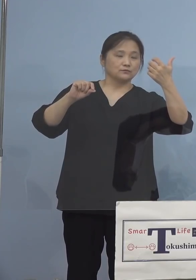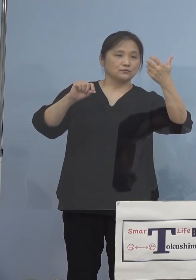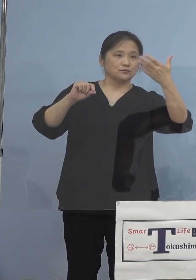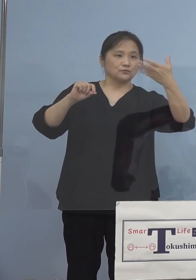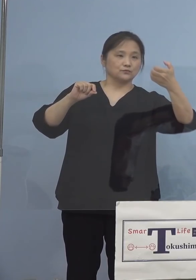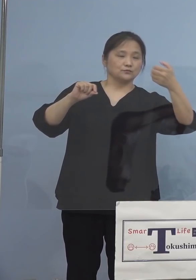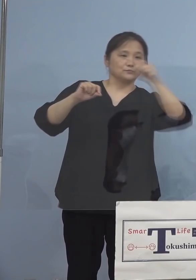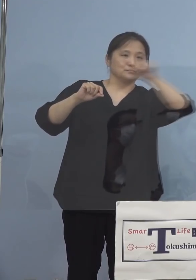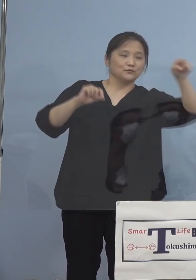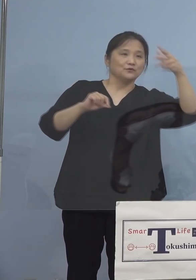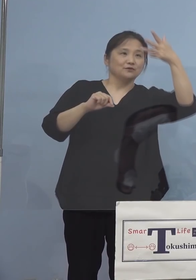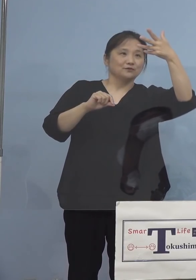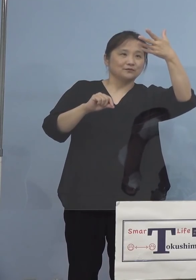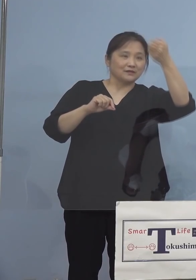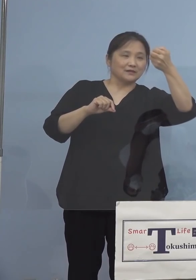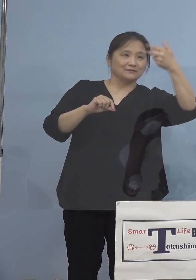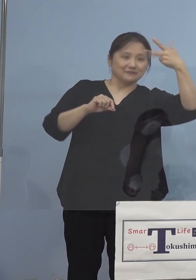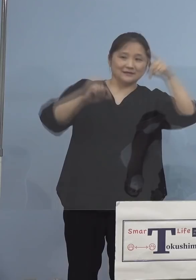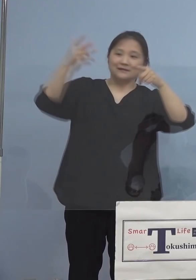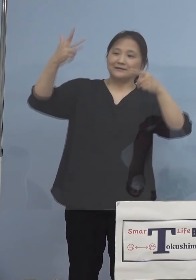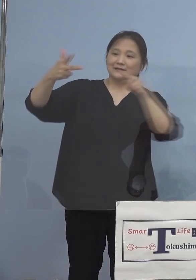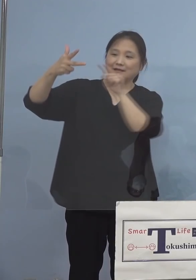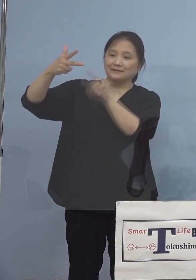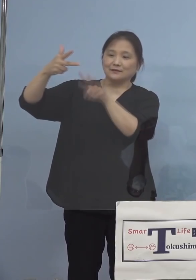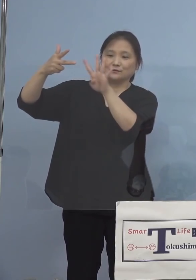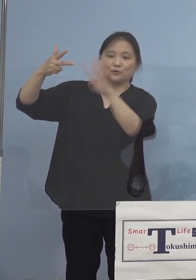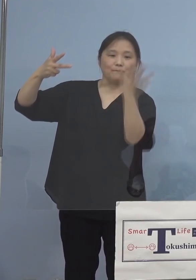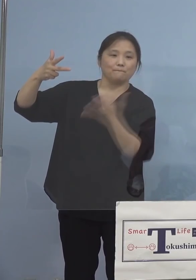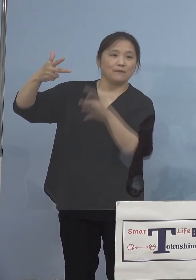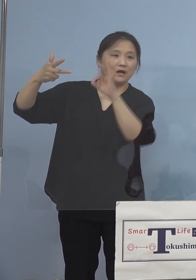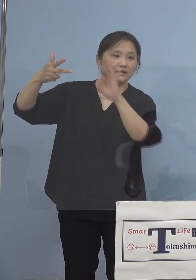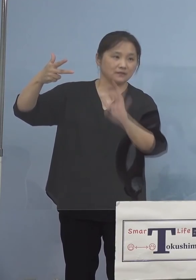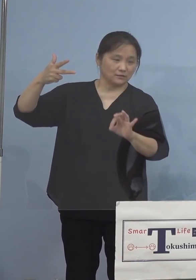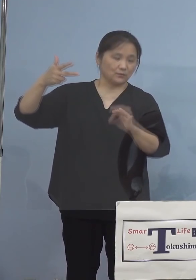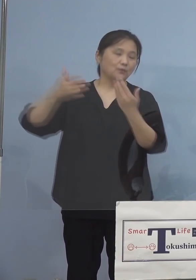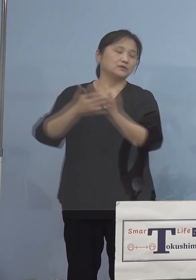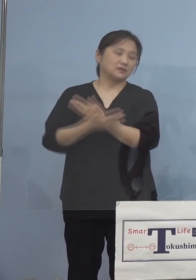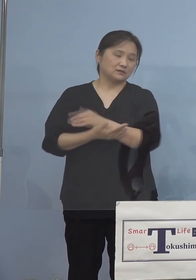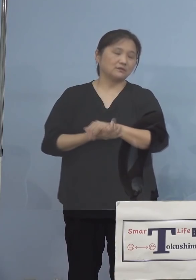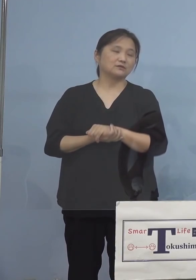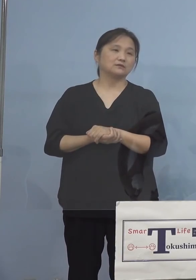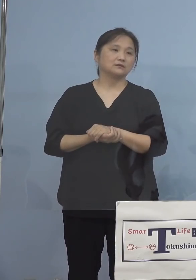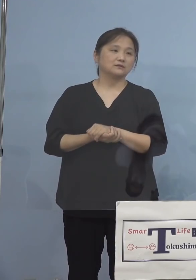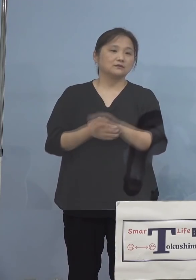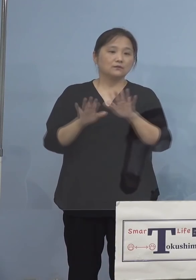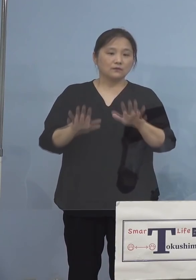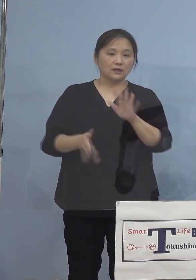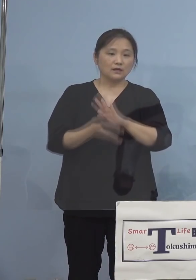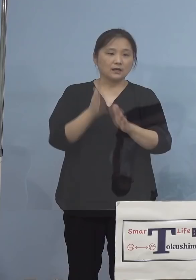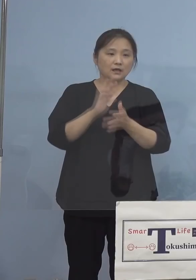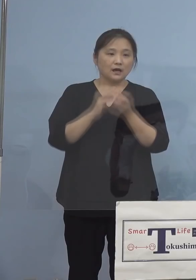7.4パーセントとなります 続きましてこの度新たに発生が